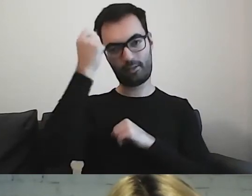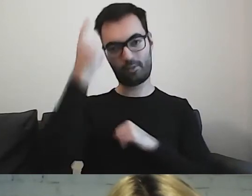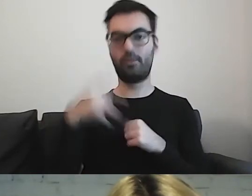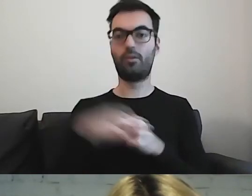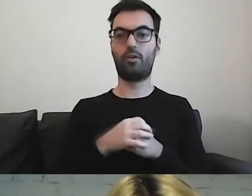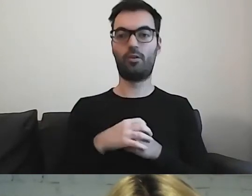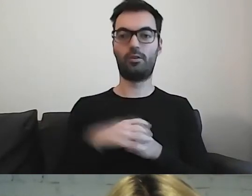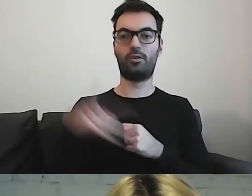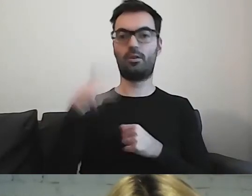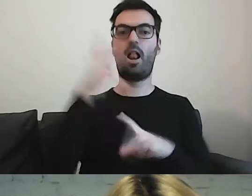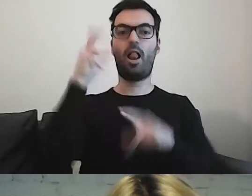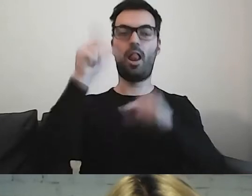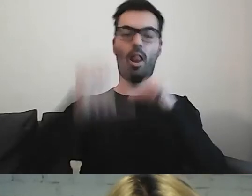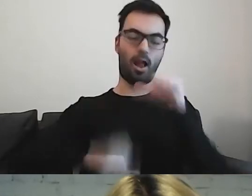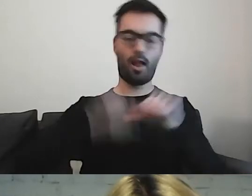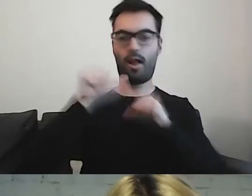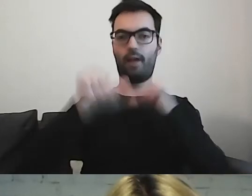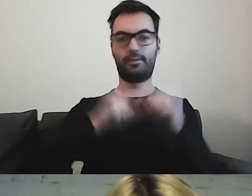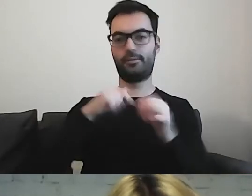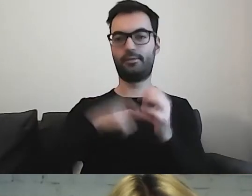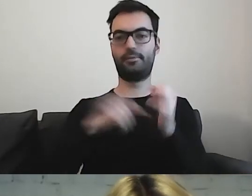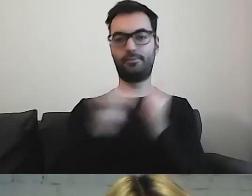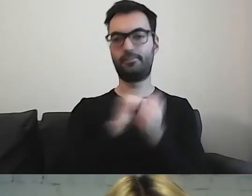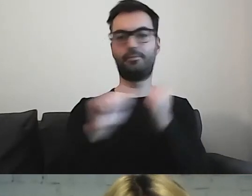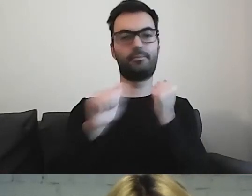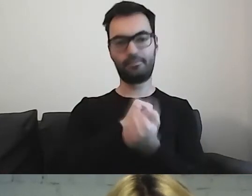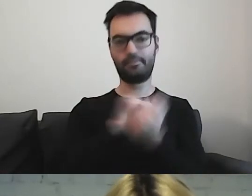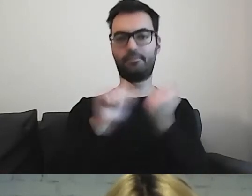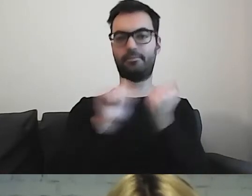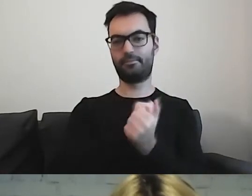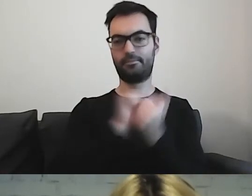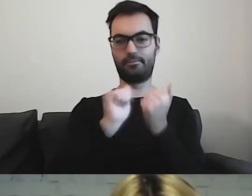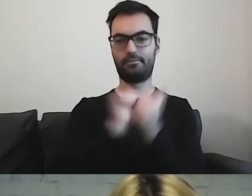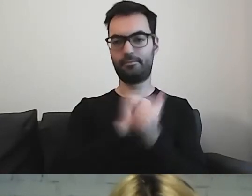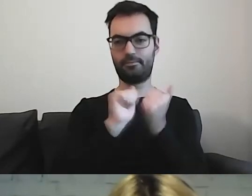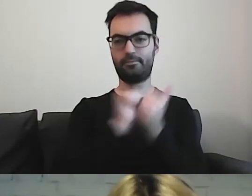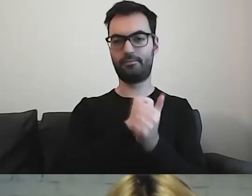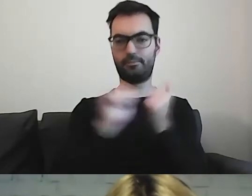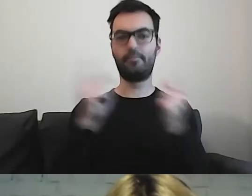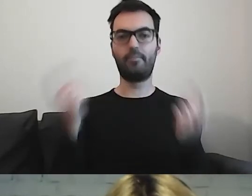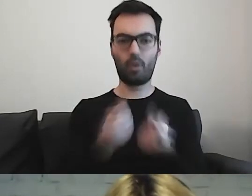które od wielu lat konsekwentnie promuje i pokazuje,